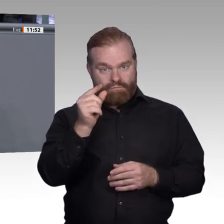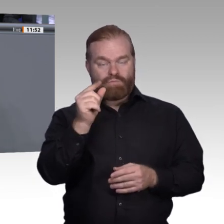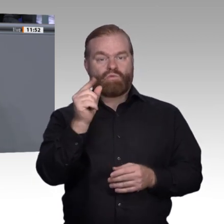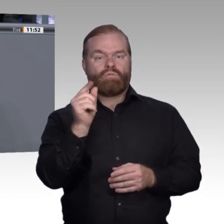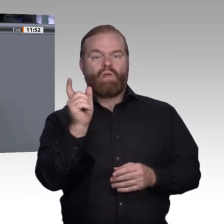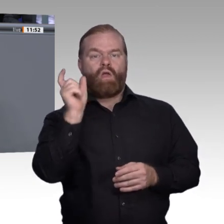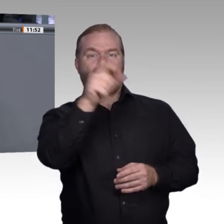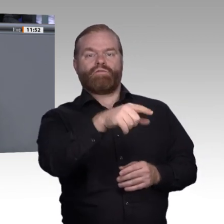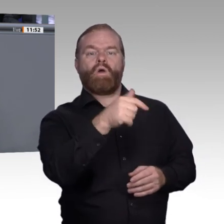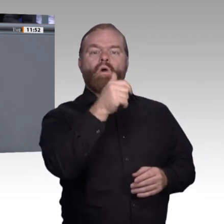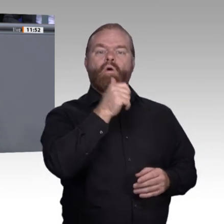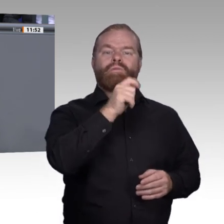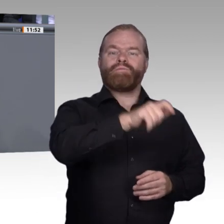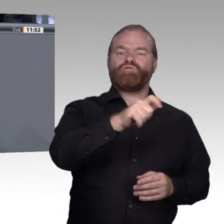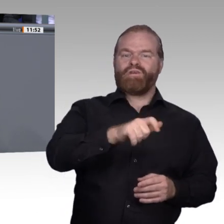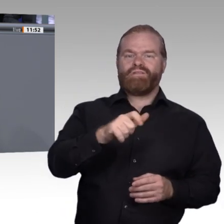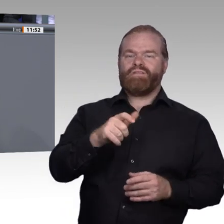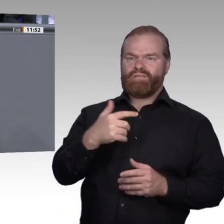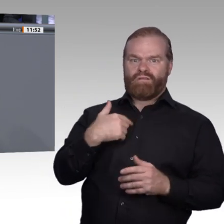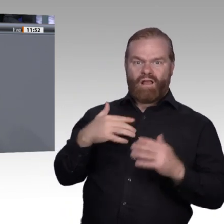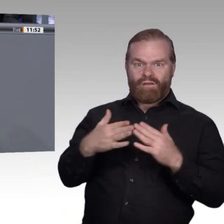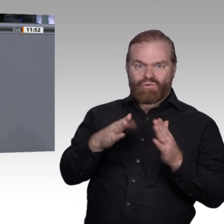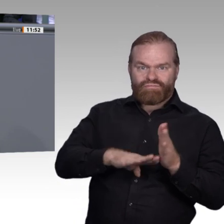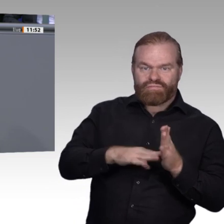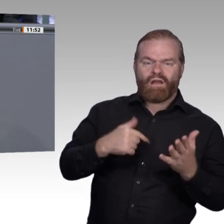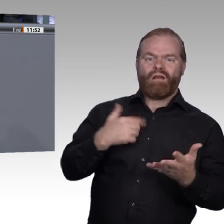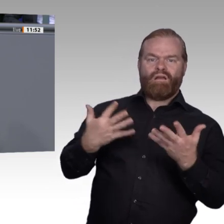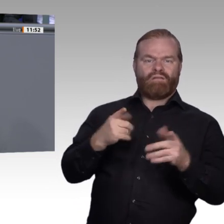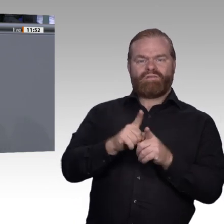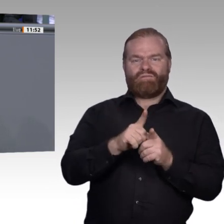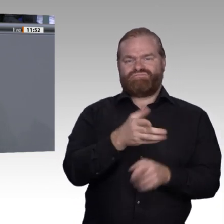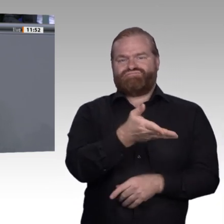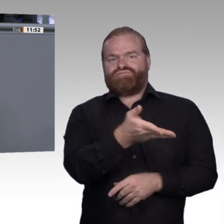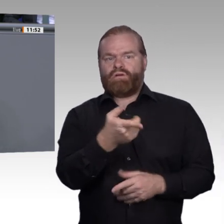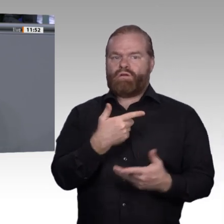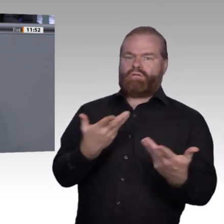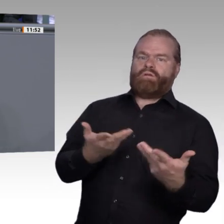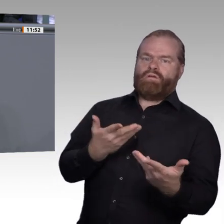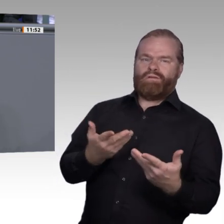Haben alle eine Chance, ihre Talente zu entdecken und tolle Persönlichkeiten zu werden?